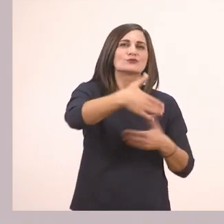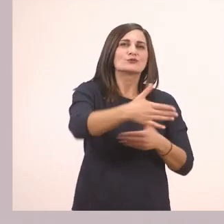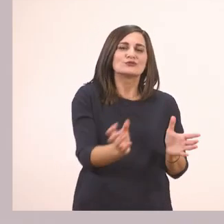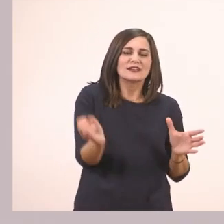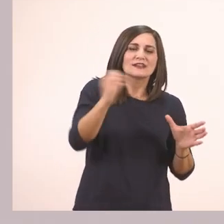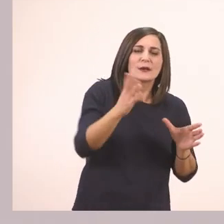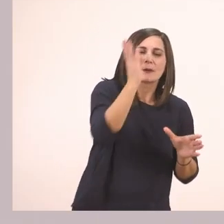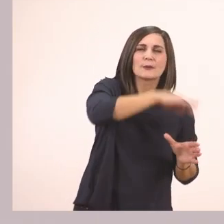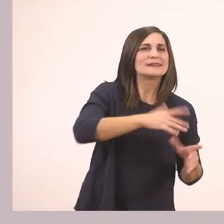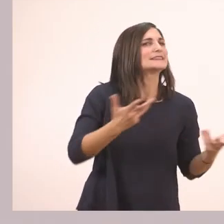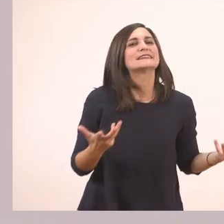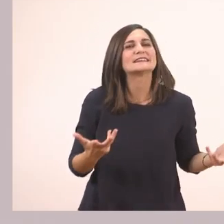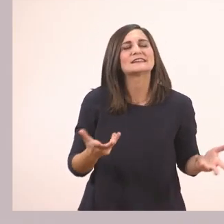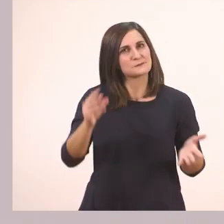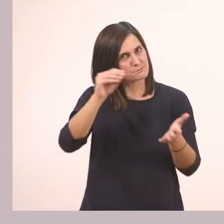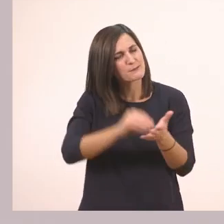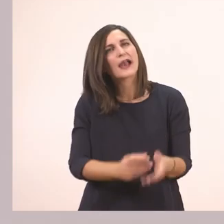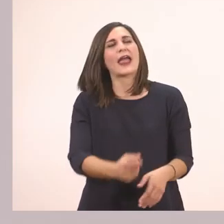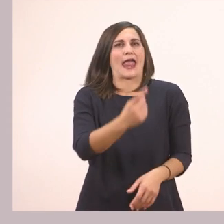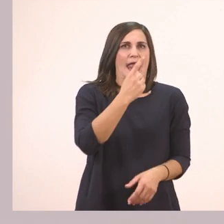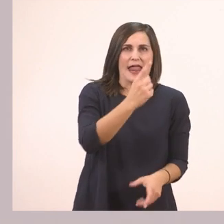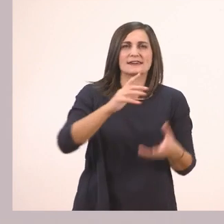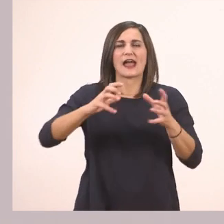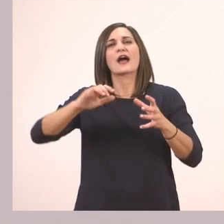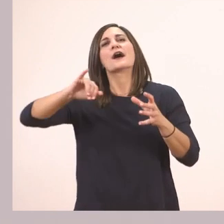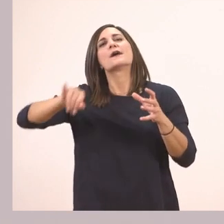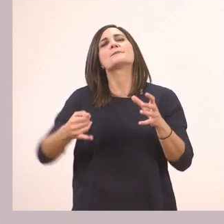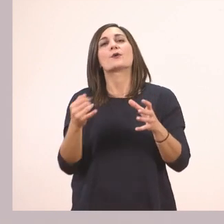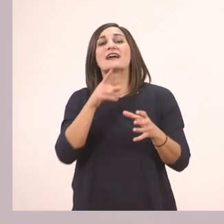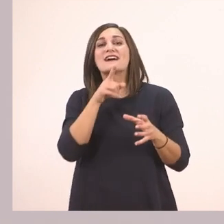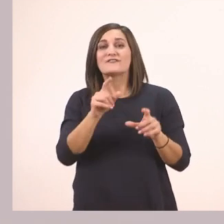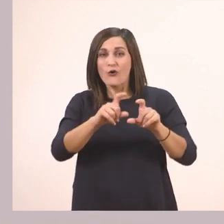Ένα πεπόνι. Και αυτή είναι και η ορθογραφία μας.